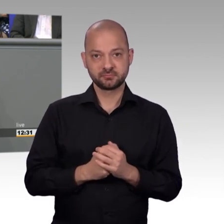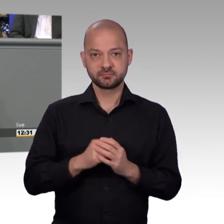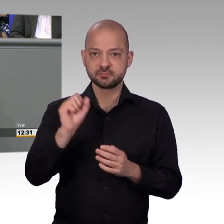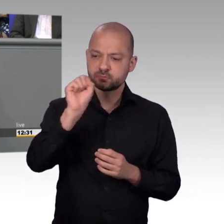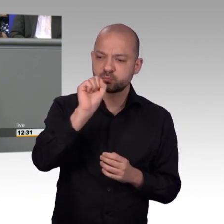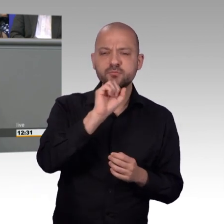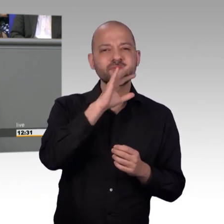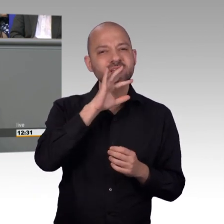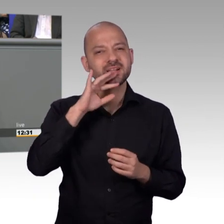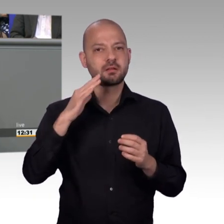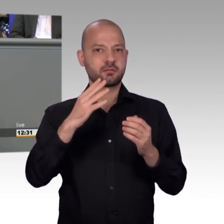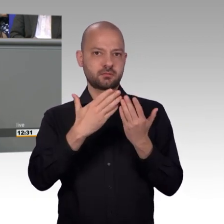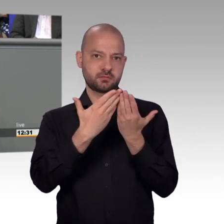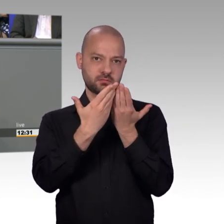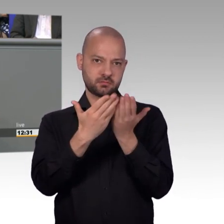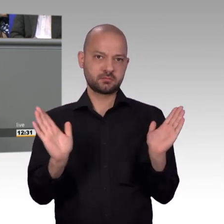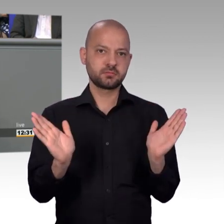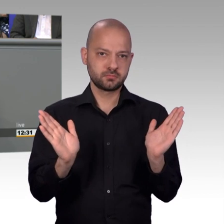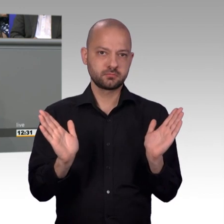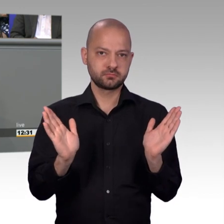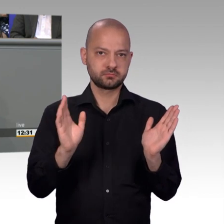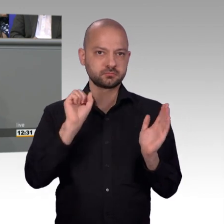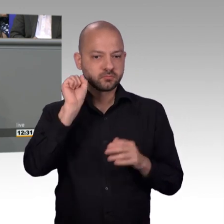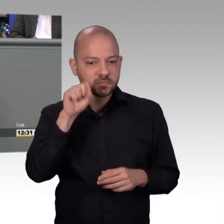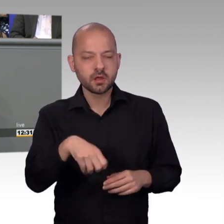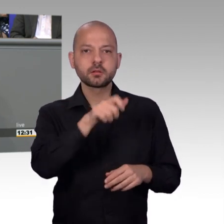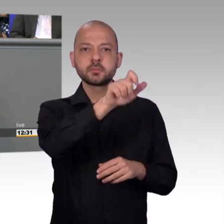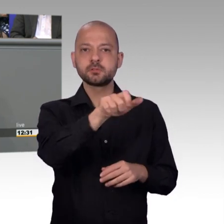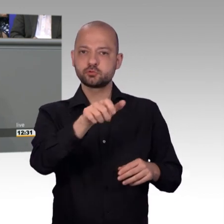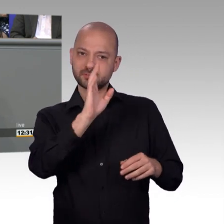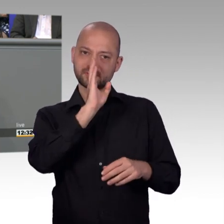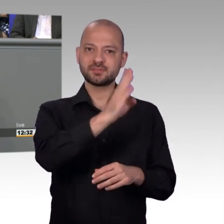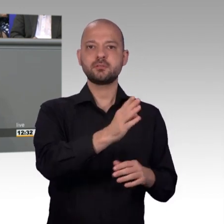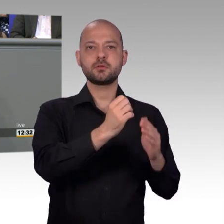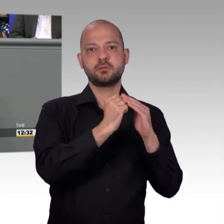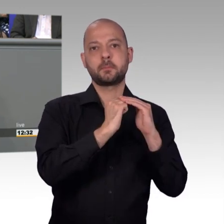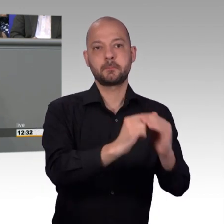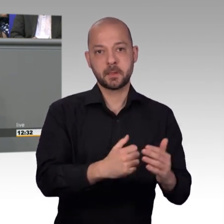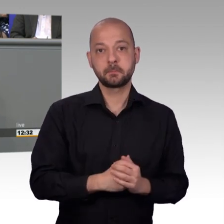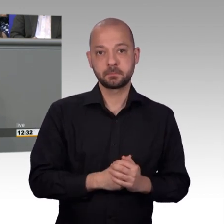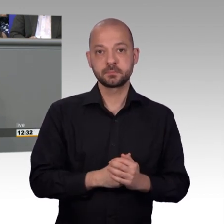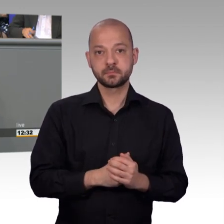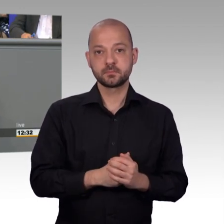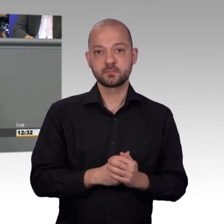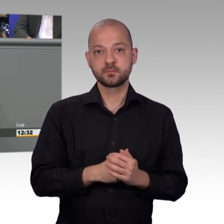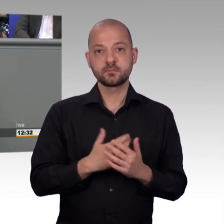Plenum hat und vielleicht auch nicht so medial glänzen kann und nicht alles sich für Facebook oder Twitter nutzt, weil die Petitionen ja vertraulich sind.